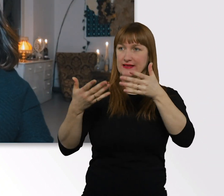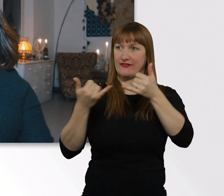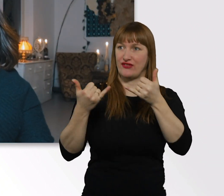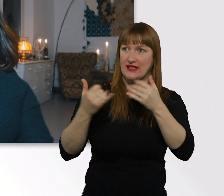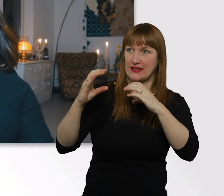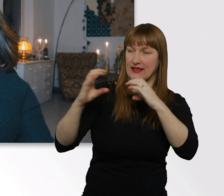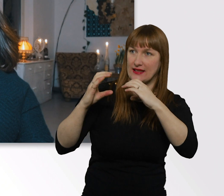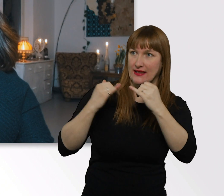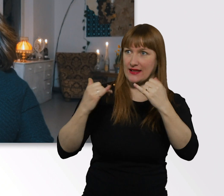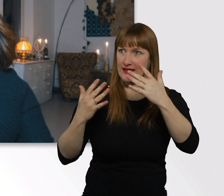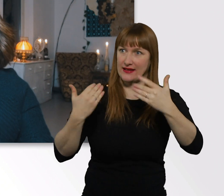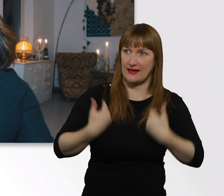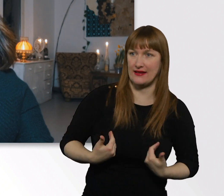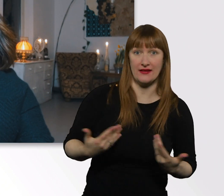Da kann uns echt keiner helfen.